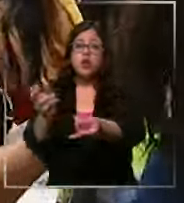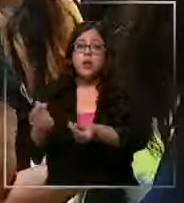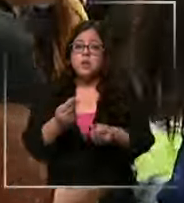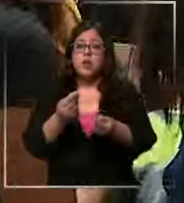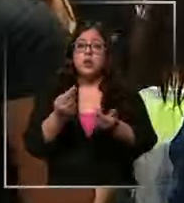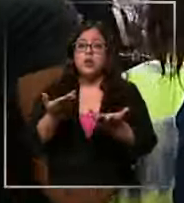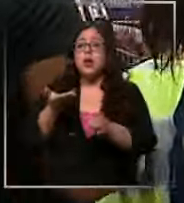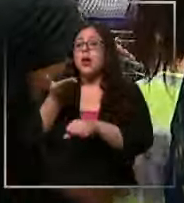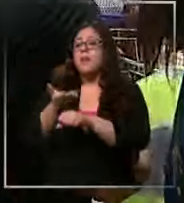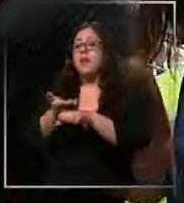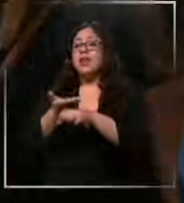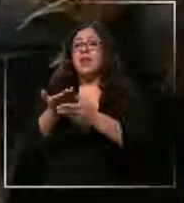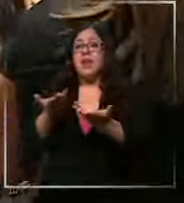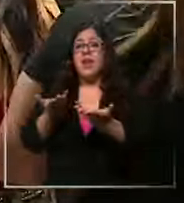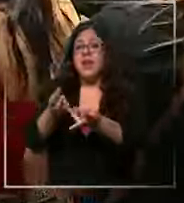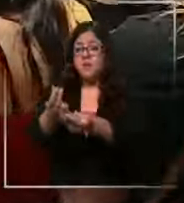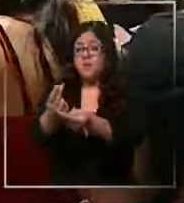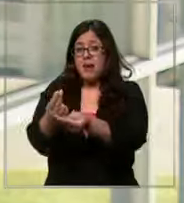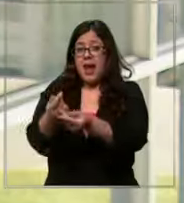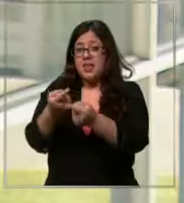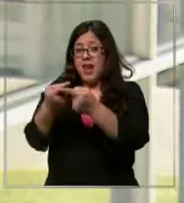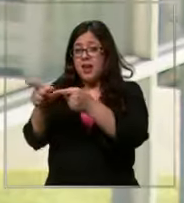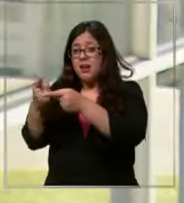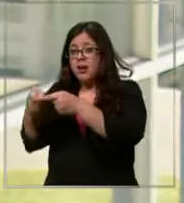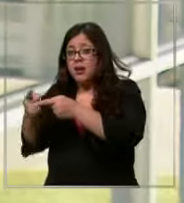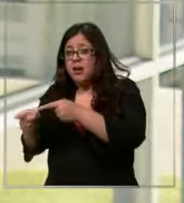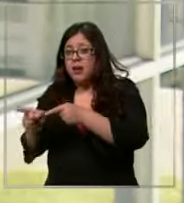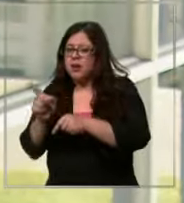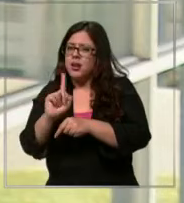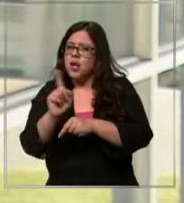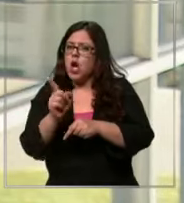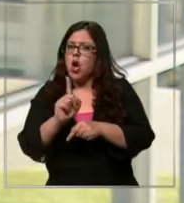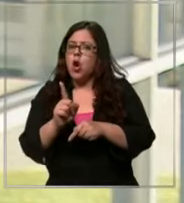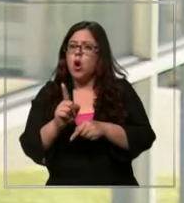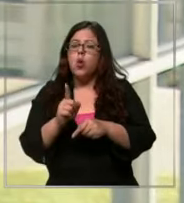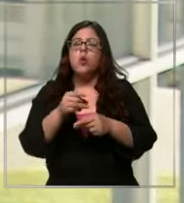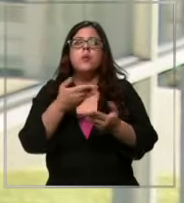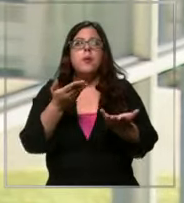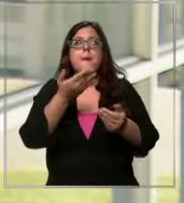consumo para comprar los útiles no tiene ningún sentido ocupen algunas oportunidades de créditos